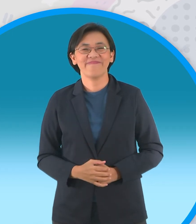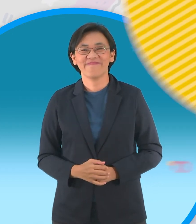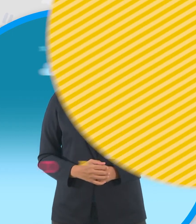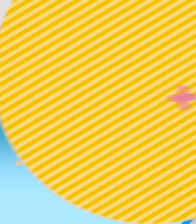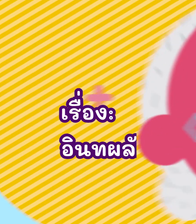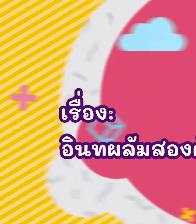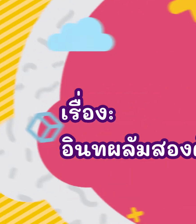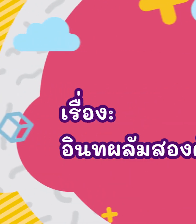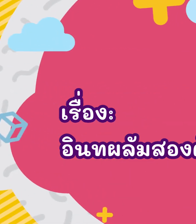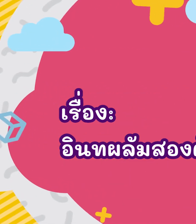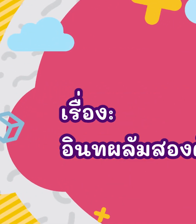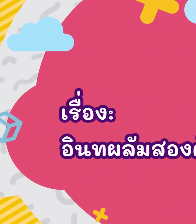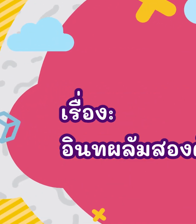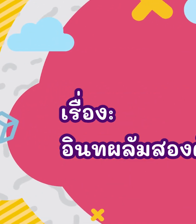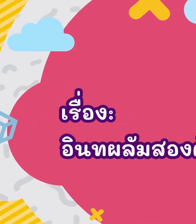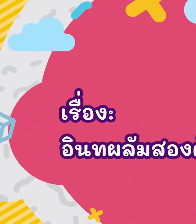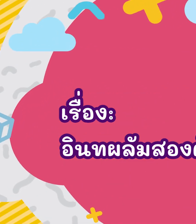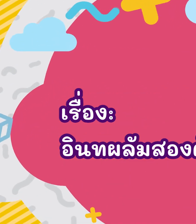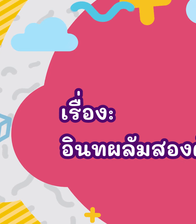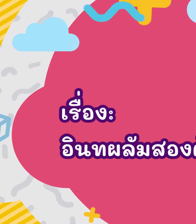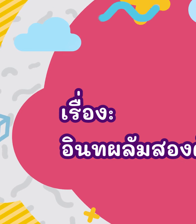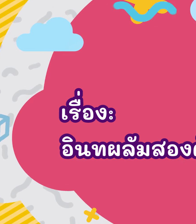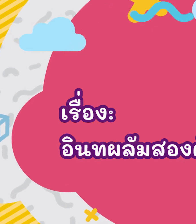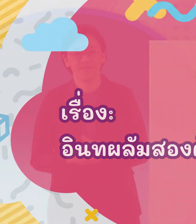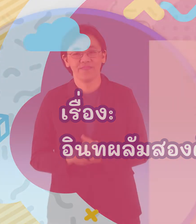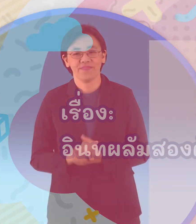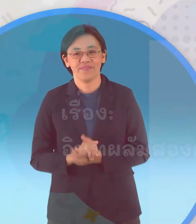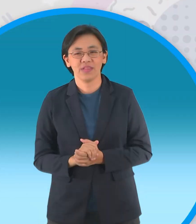อินทผลัมสองต้น